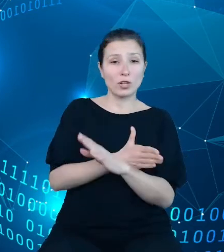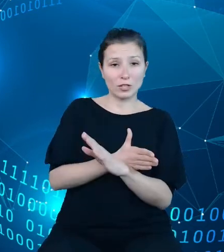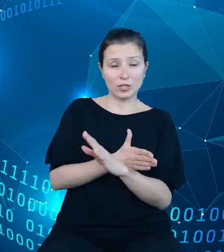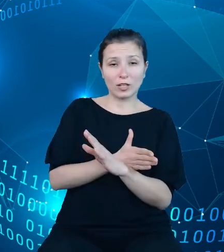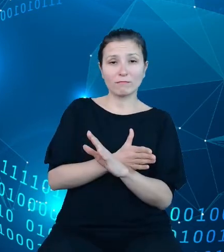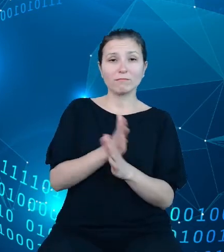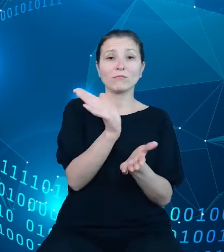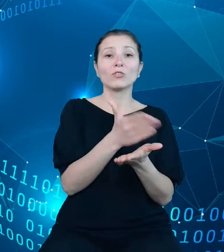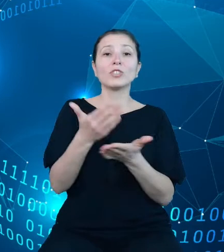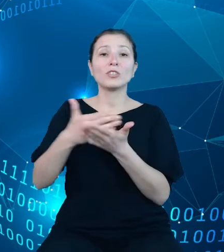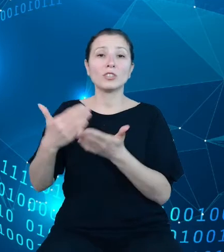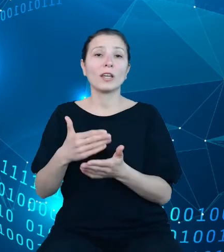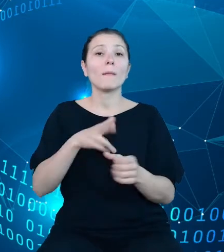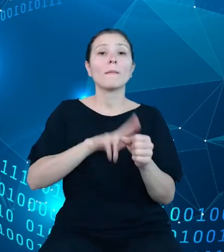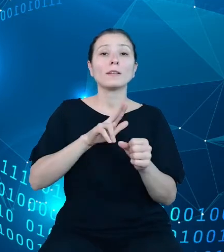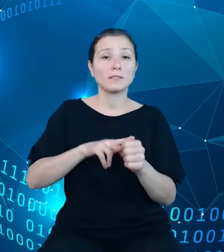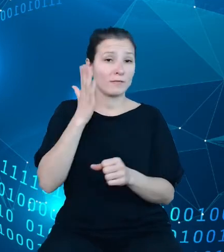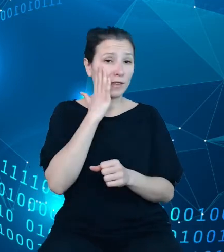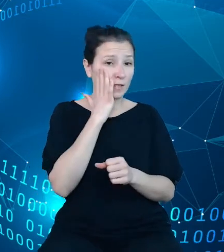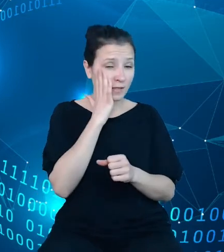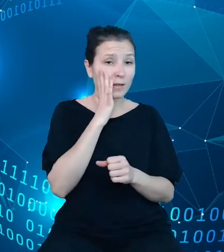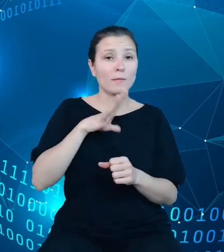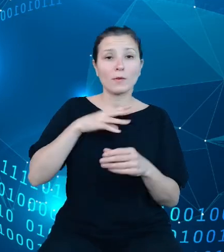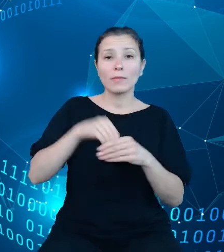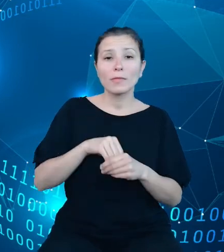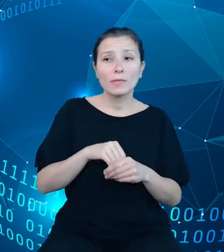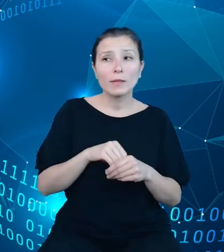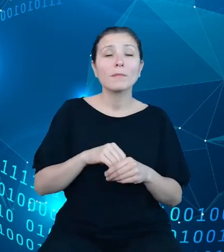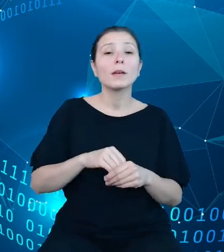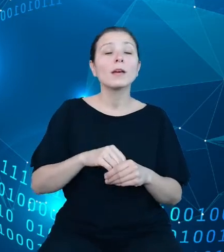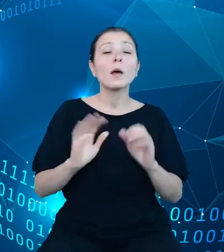wiedzy, gdzie punktem odniesienia jest raport zawierający szereg informacji z